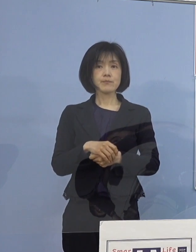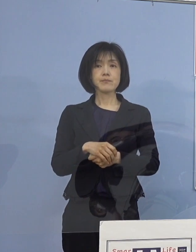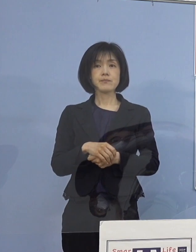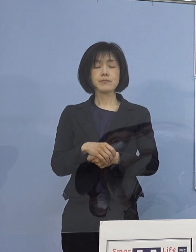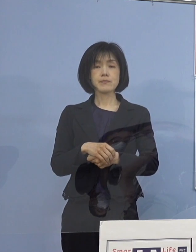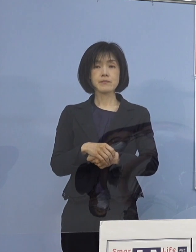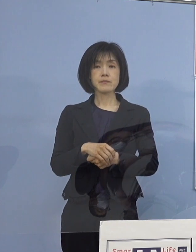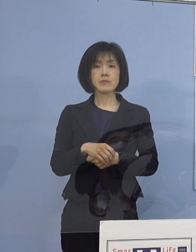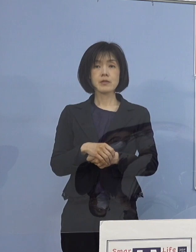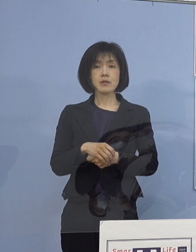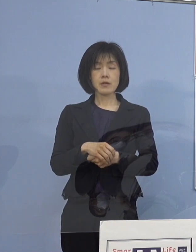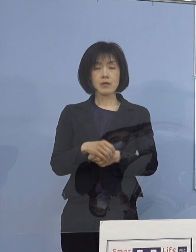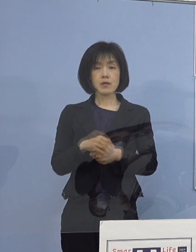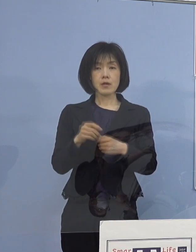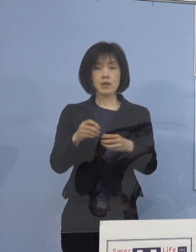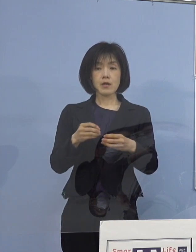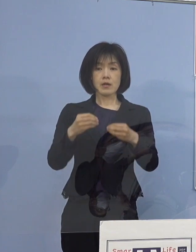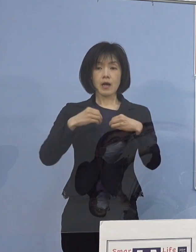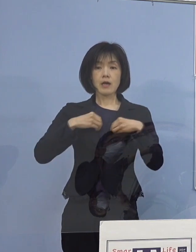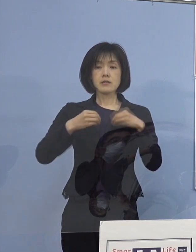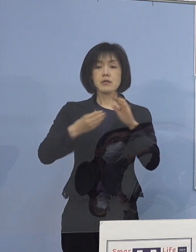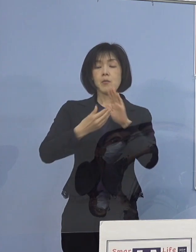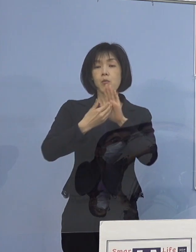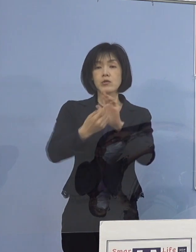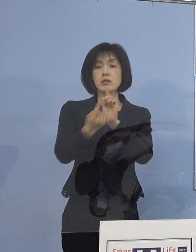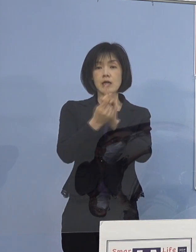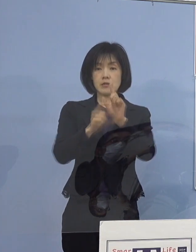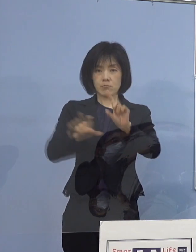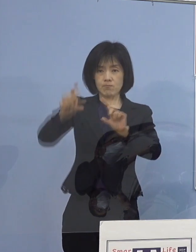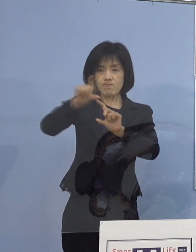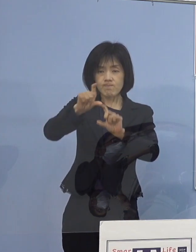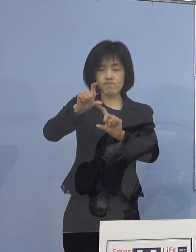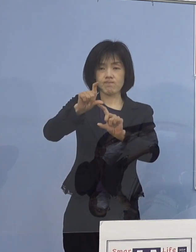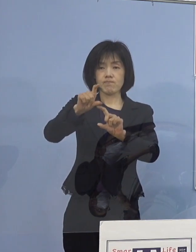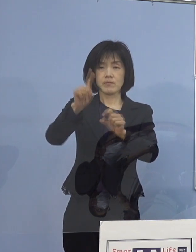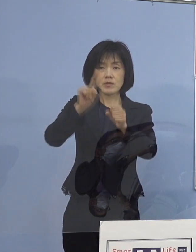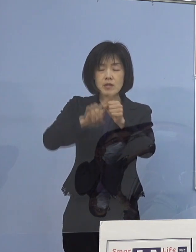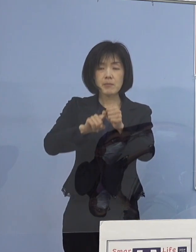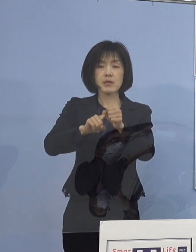更なる感染防止対策の徹底に 活かしていただくために